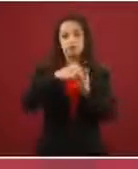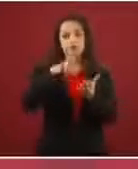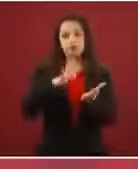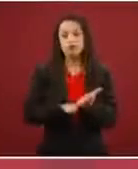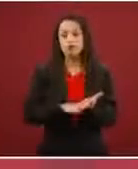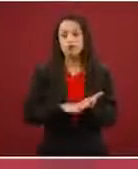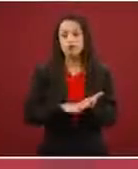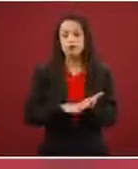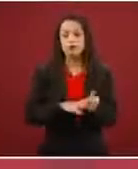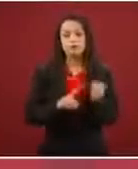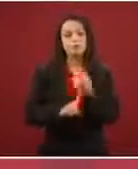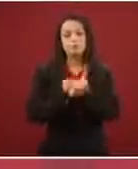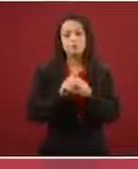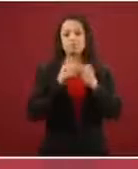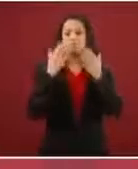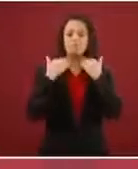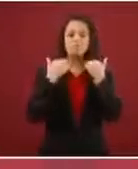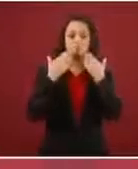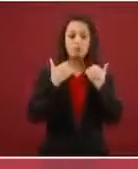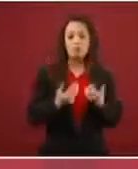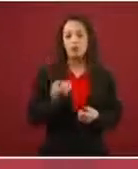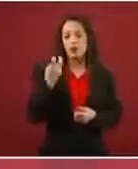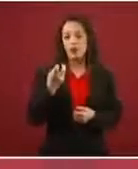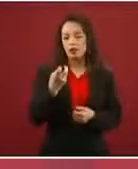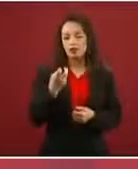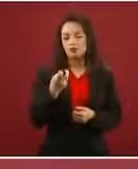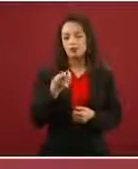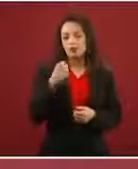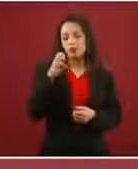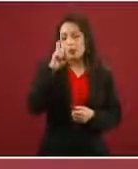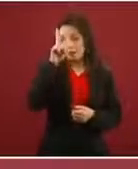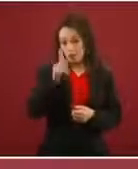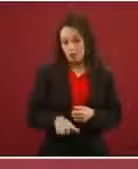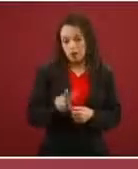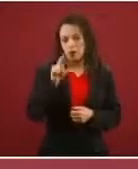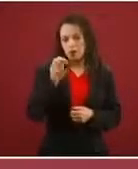eso no es verdad, es un engaño.